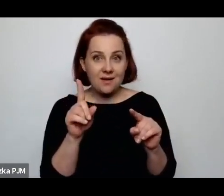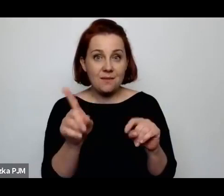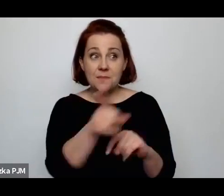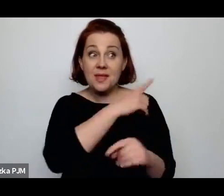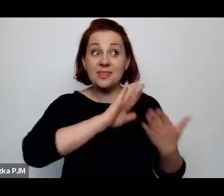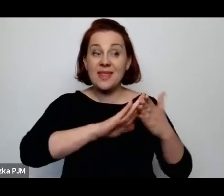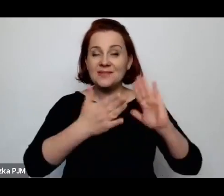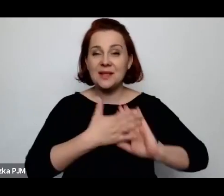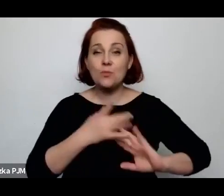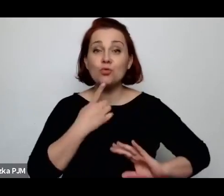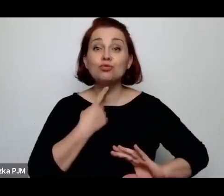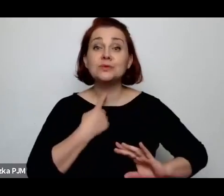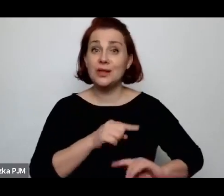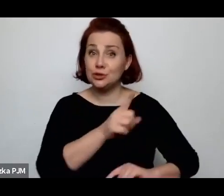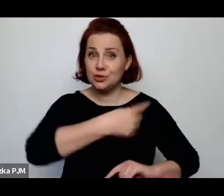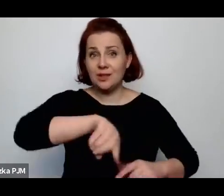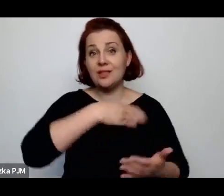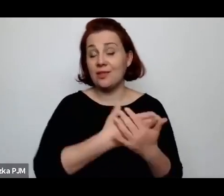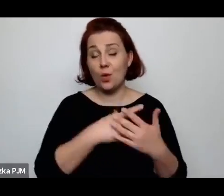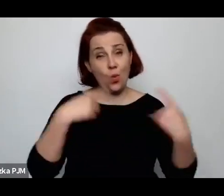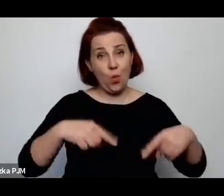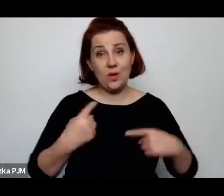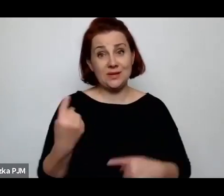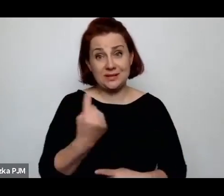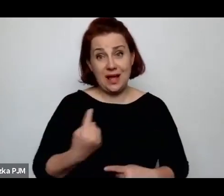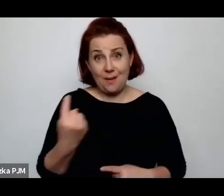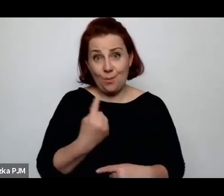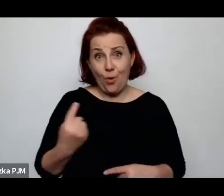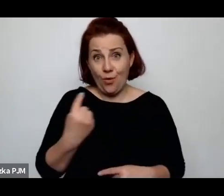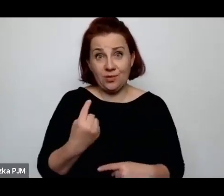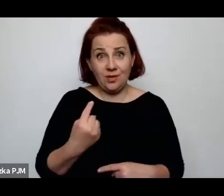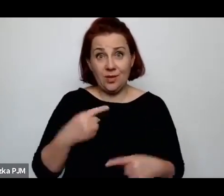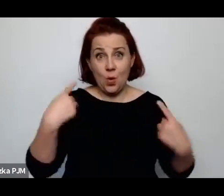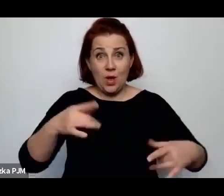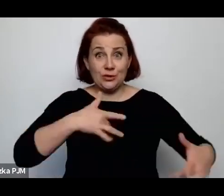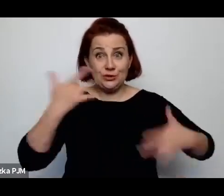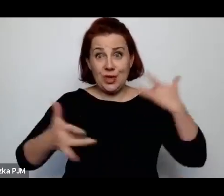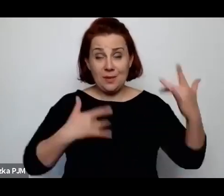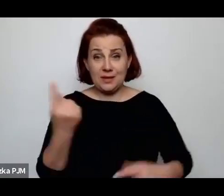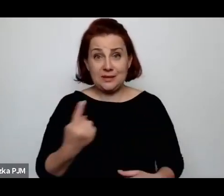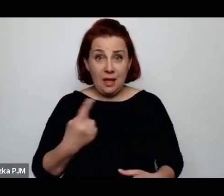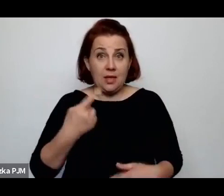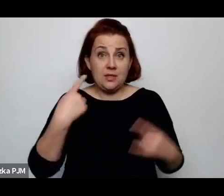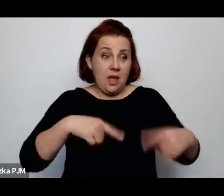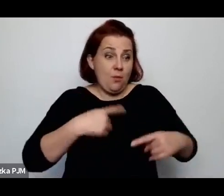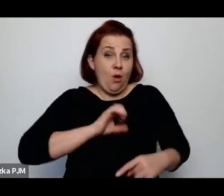nie byli samotni, nie cierpieli na samotność (śmiech). Nie mieli własnych pokojów, własnej izolacji.